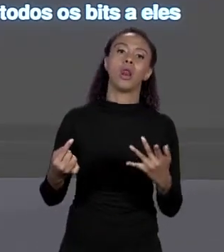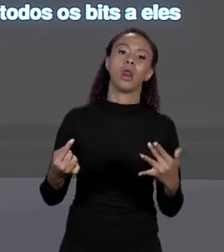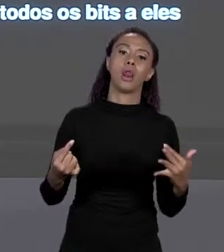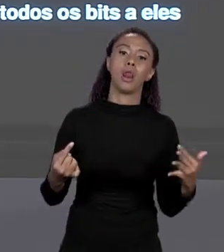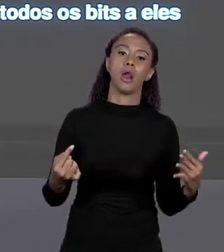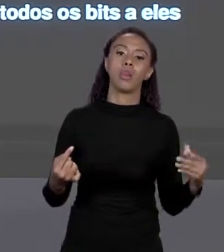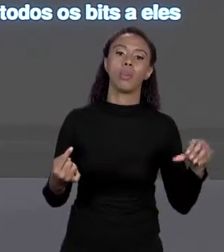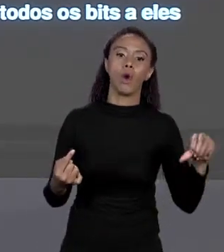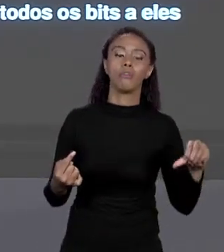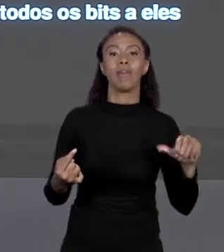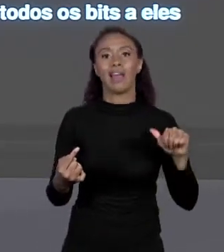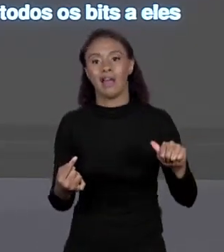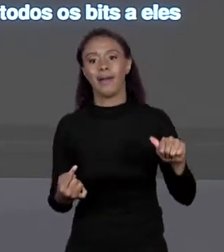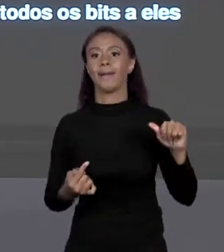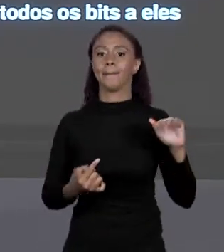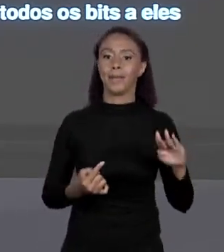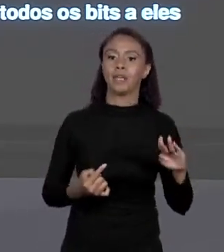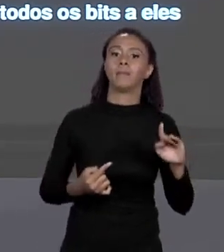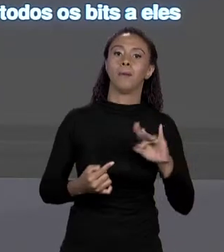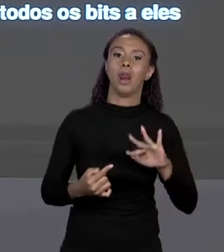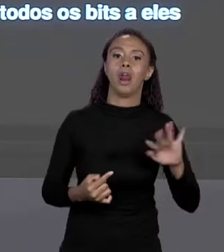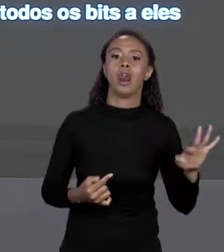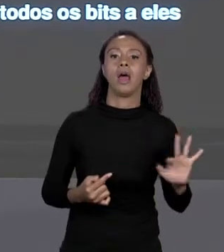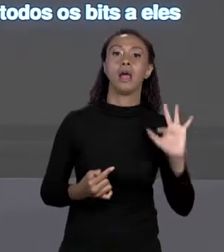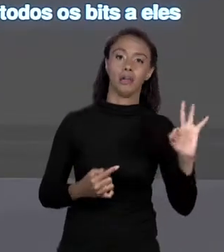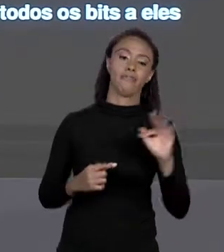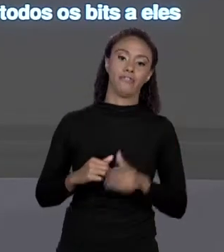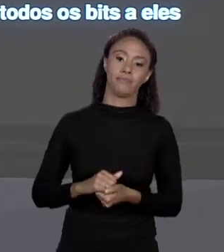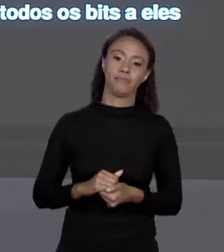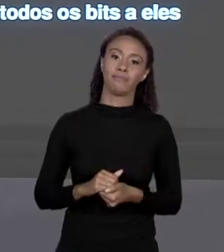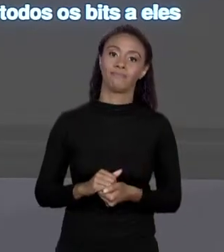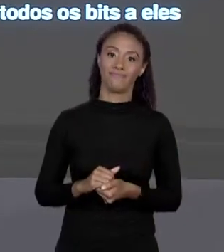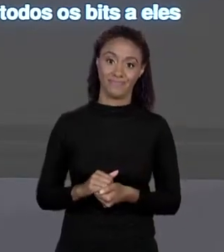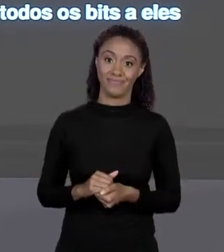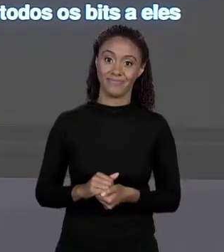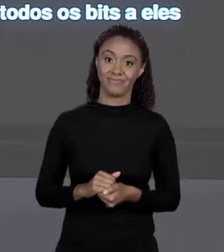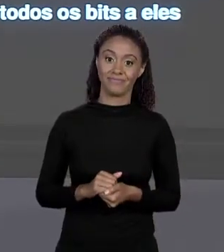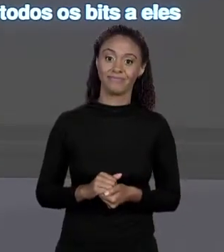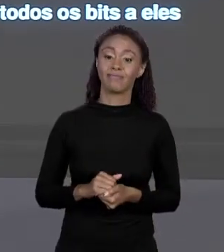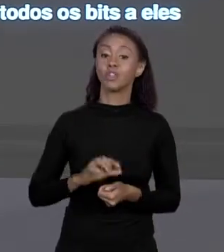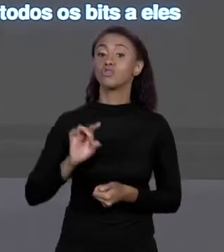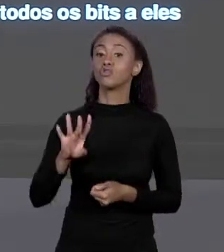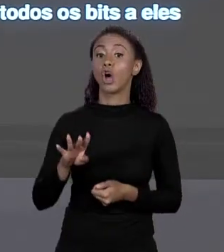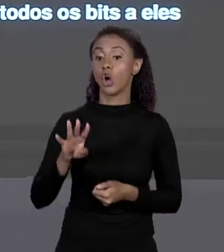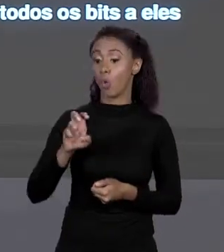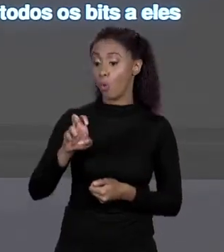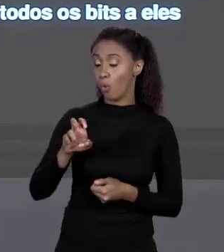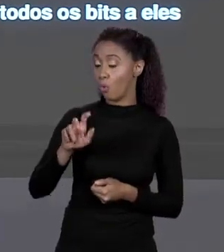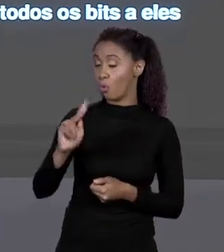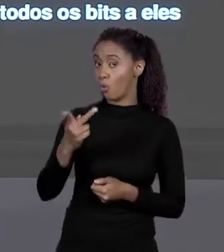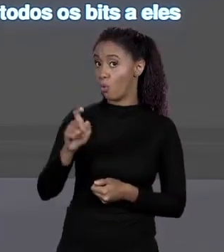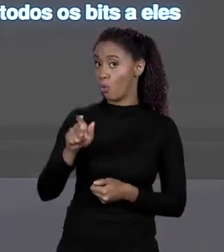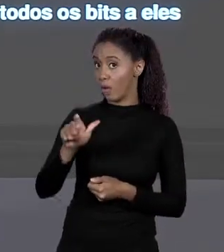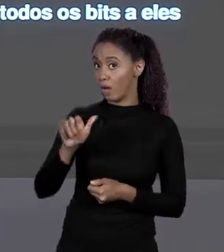TODAS AS POSSIBILIDADES ESTÃO LÁ. HEXADECIMAL 4 "BYTES", ELES NÃO... NÃO HÁ VALORES